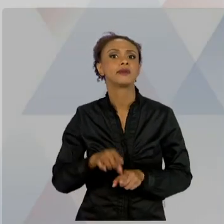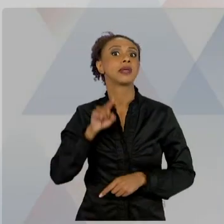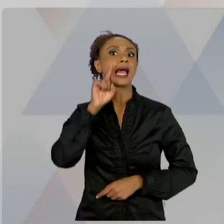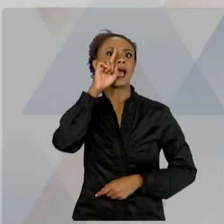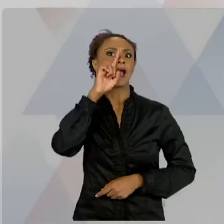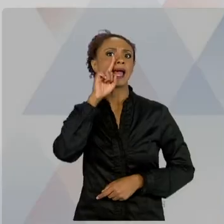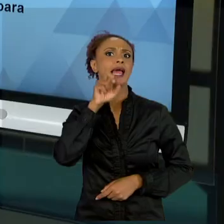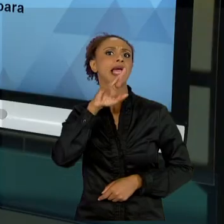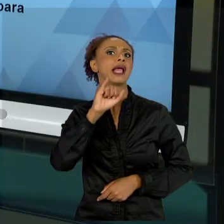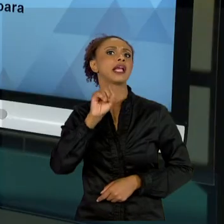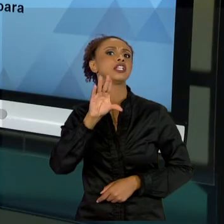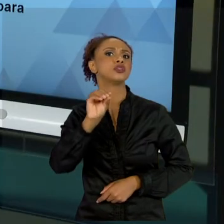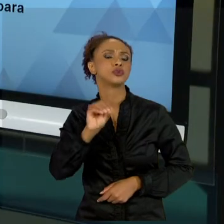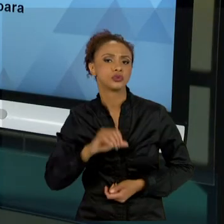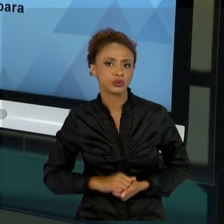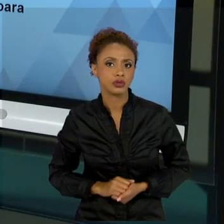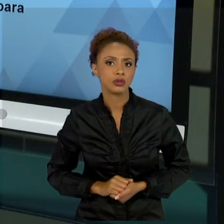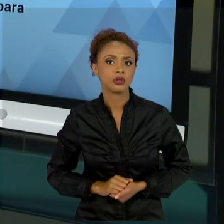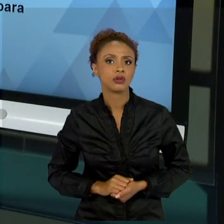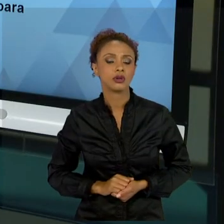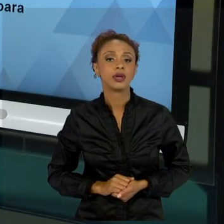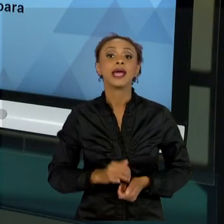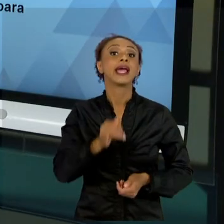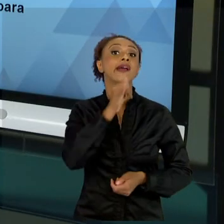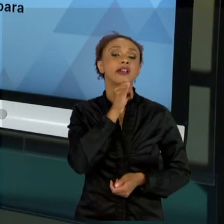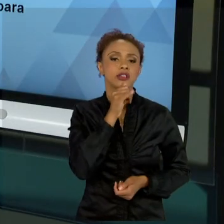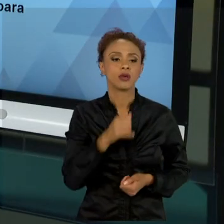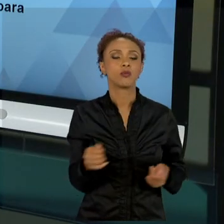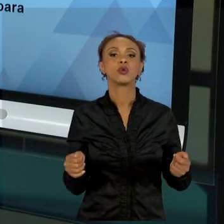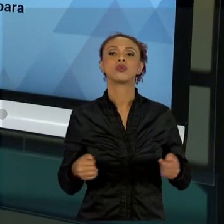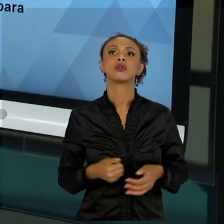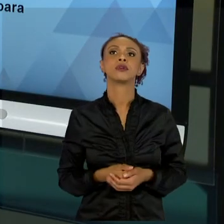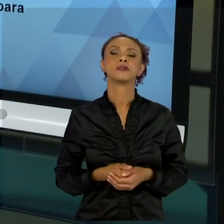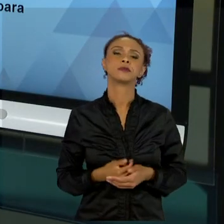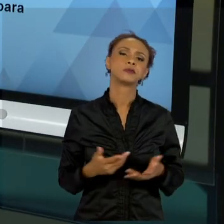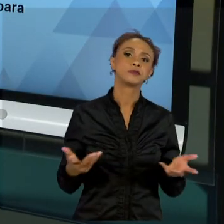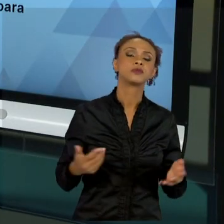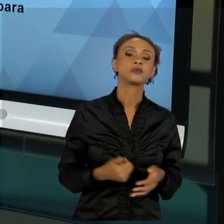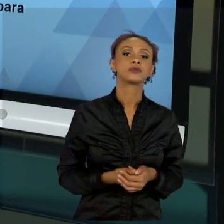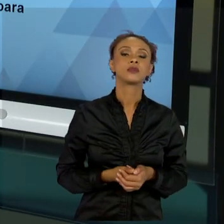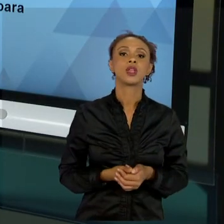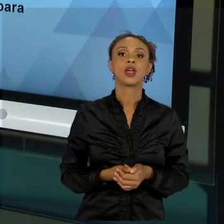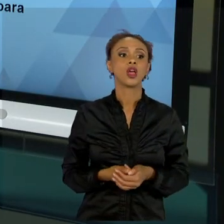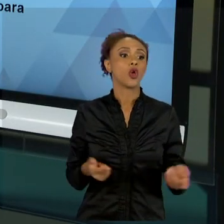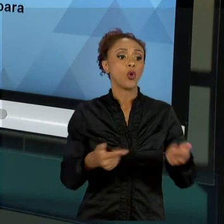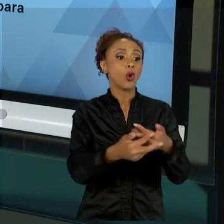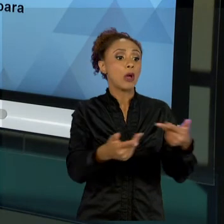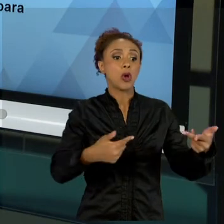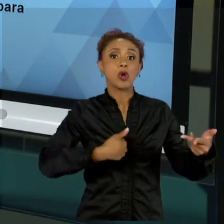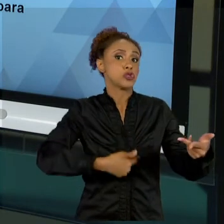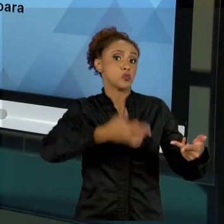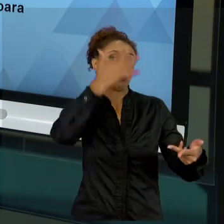TEM RISCO COMO EU VOU... ME PLANEJAR CONTRA ALGO QUE EU NÃO CONHEÇO. NÃO, EU POSSO ME PRECAVER,